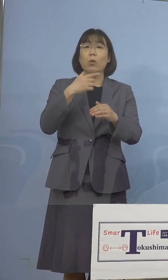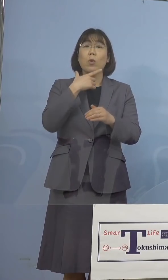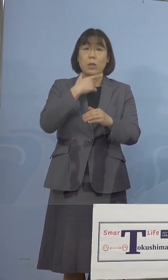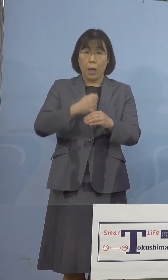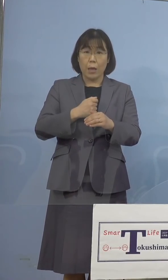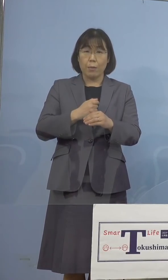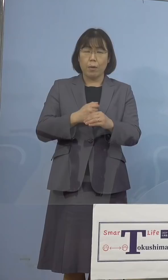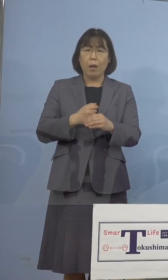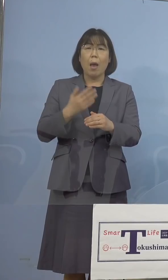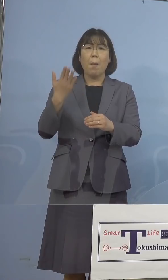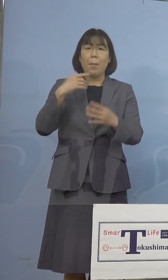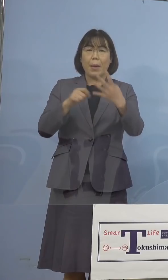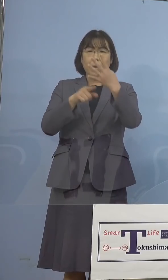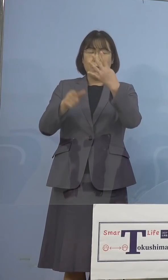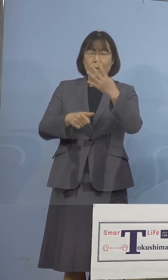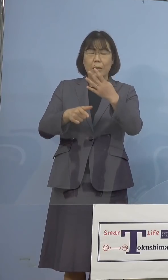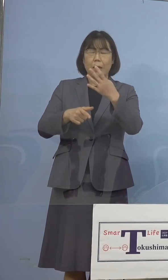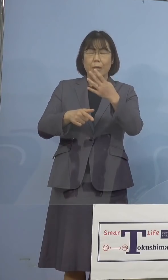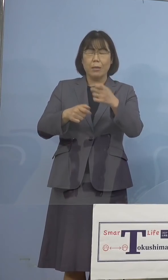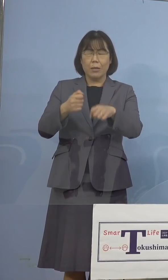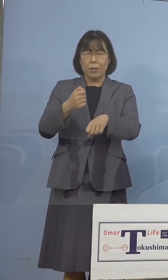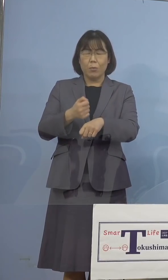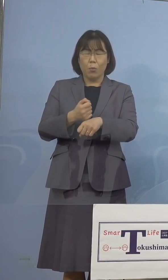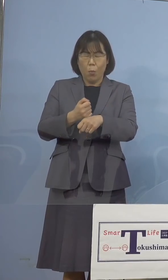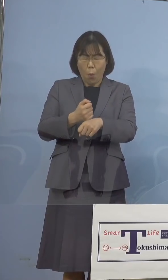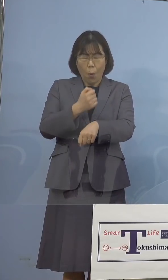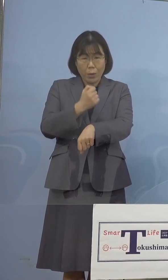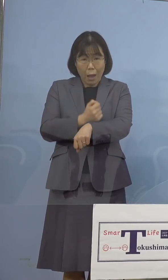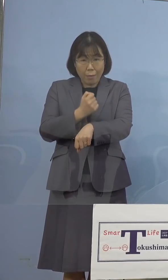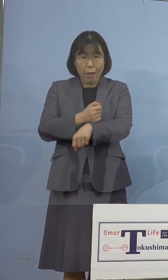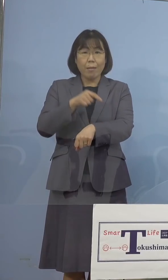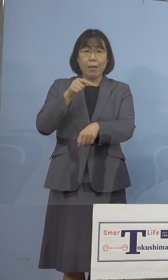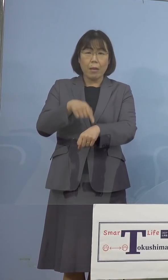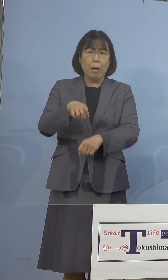大変な状況になったわけでありますので こうしたものを先取り先取りで